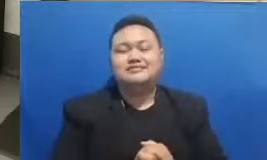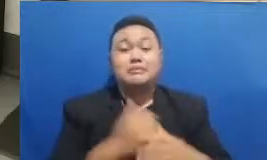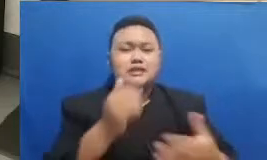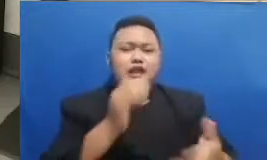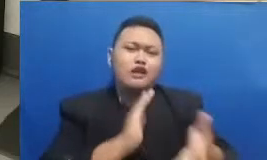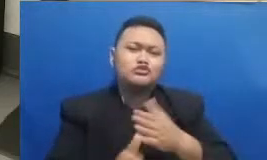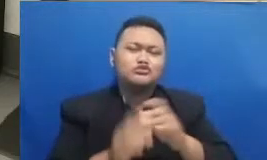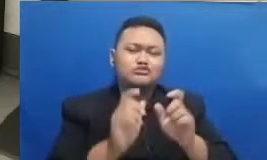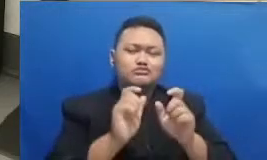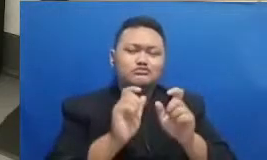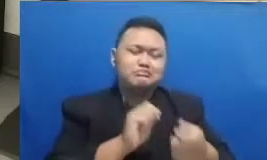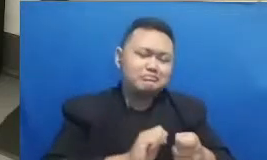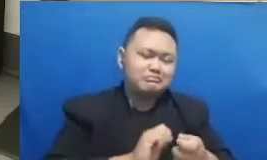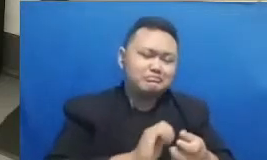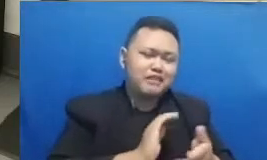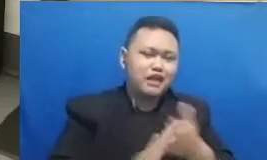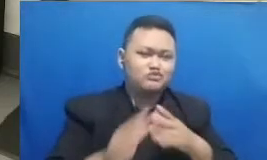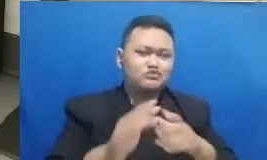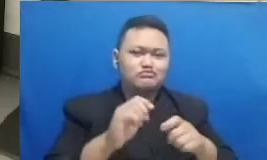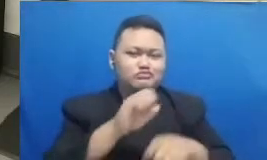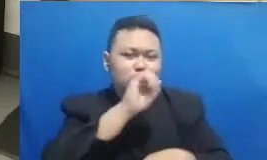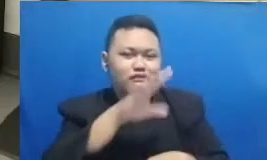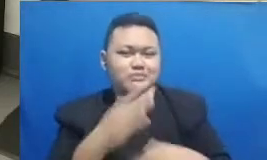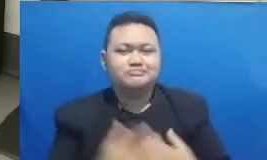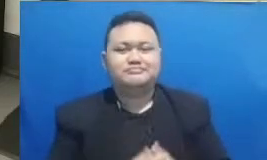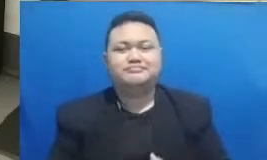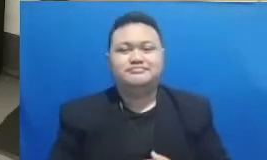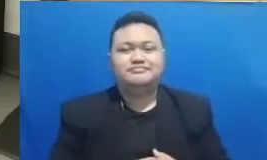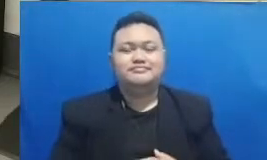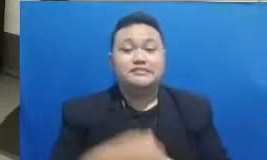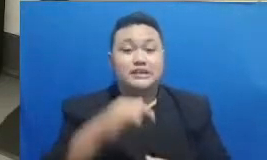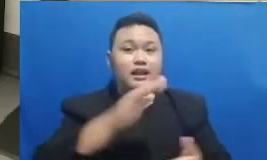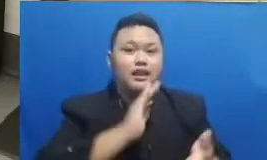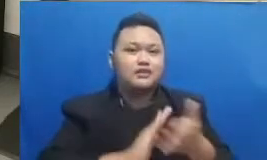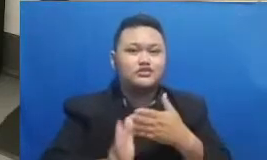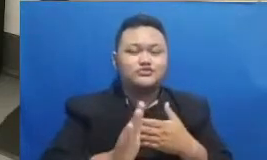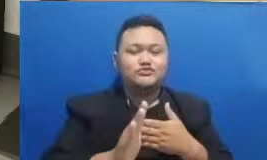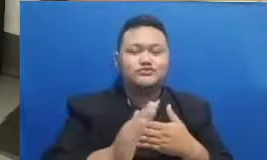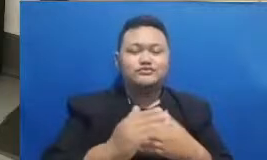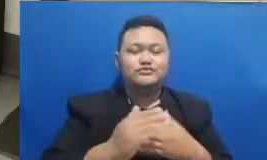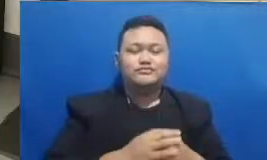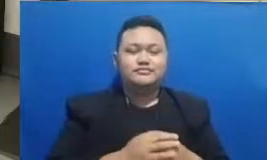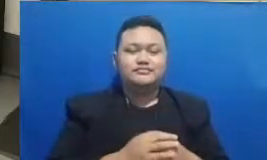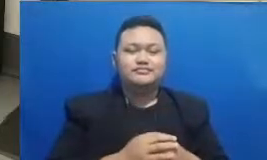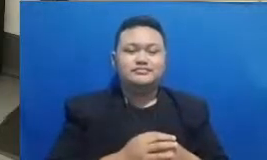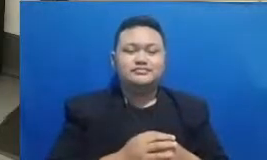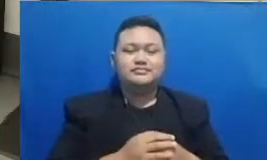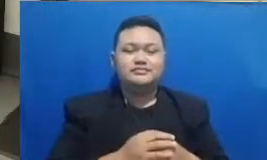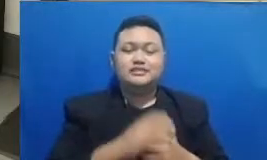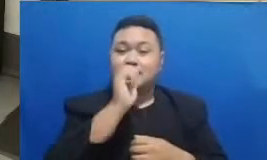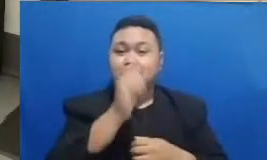Google forum tersebut Baiklah kita langsung aja ini adalah tebak kata kita di segmen ini